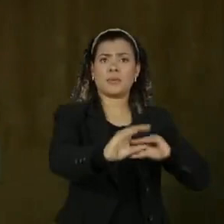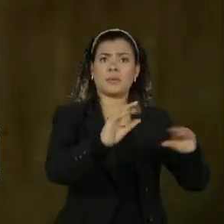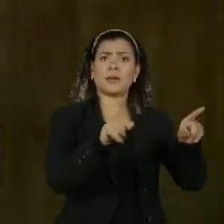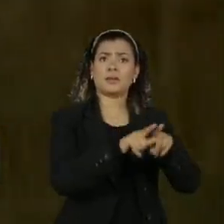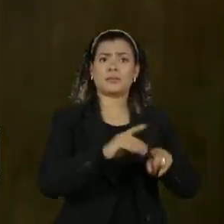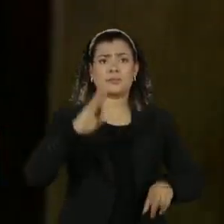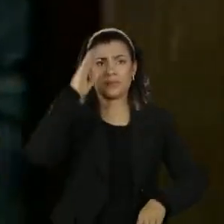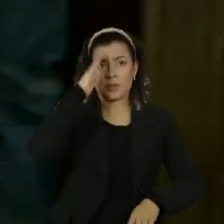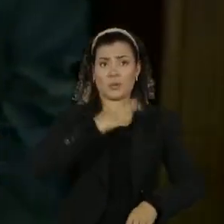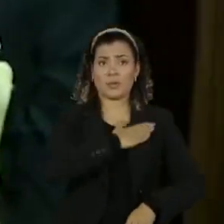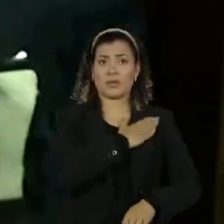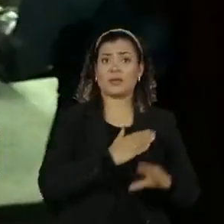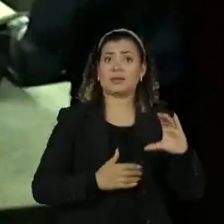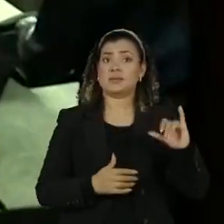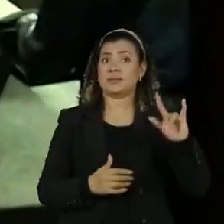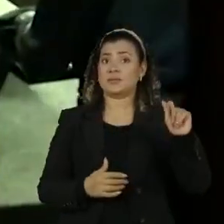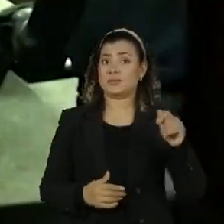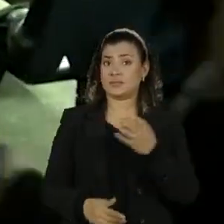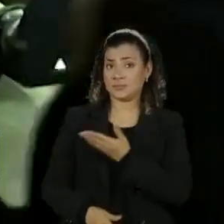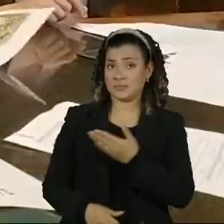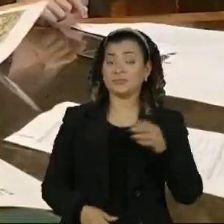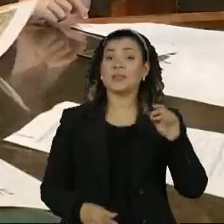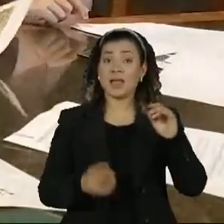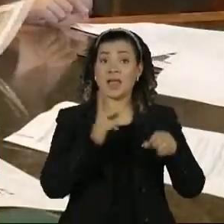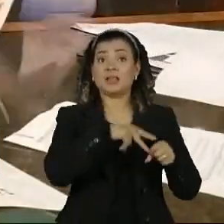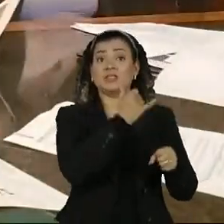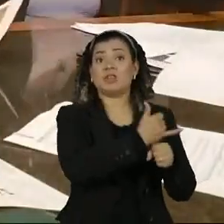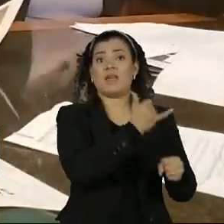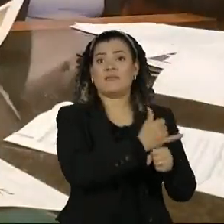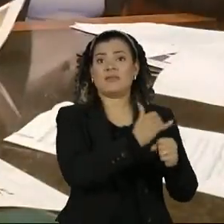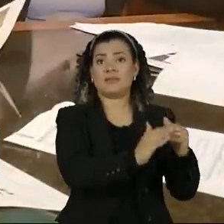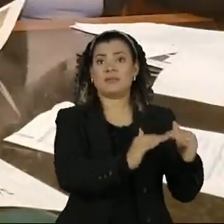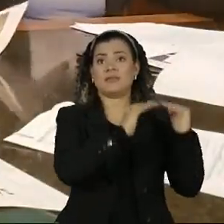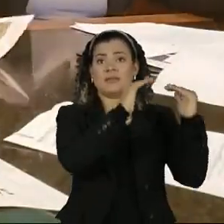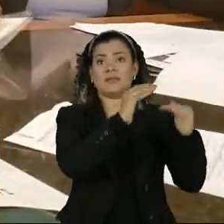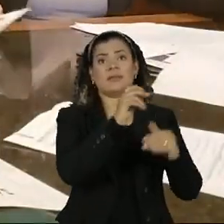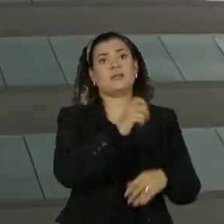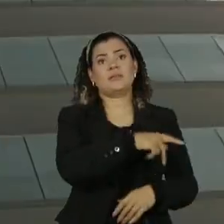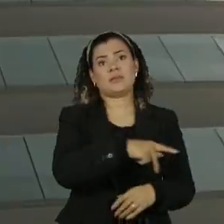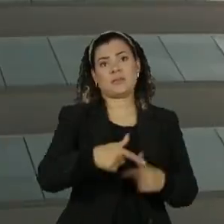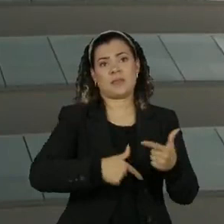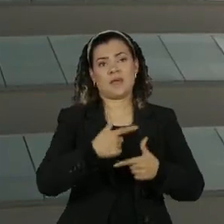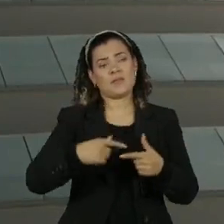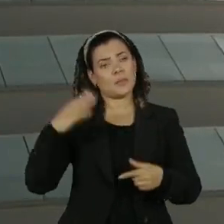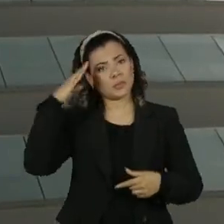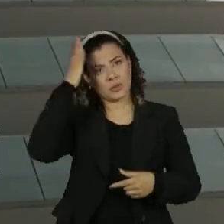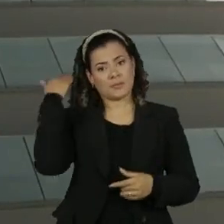tenente coronel Mauro Cid que era seu chefe né a ajudança de ordens de bolsonaro para o coaf e a